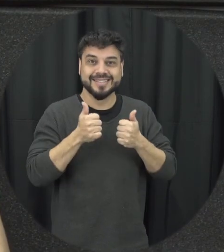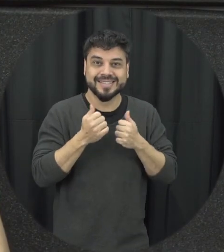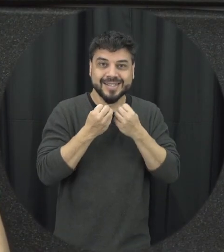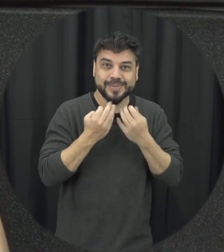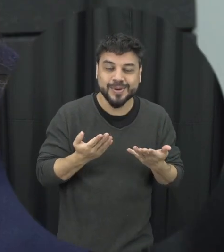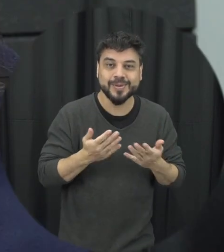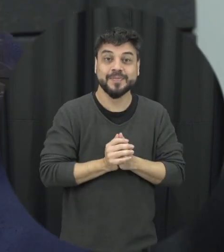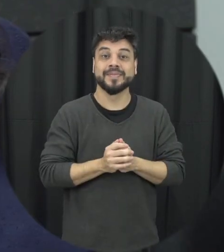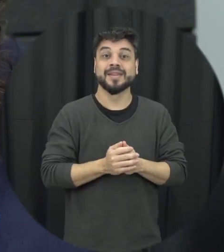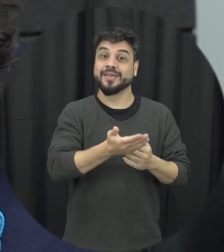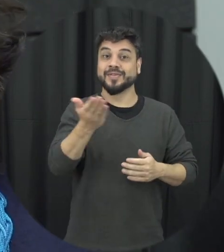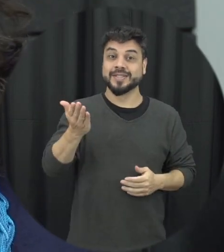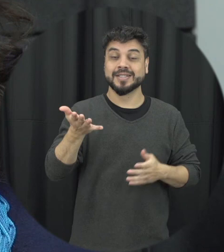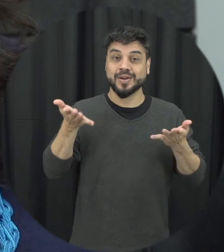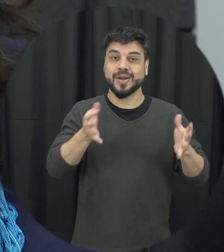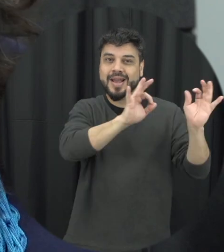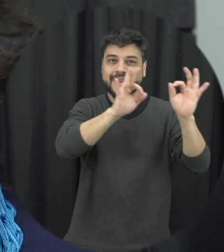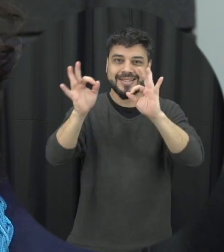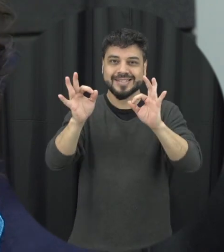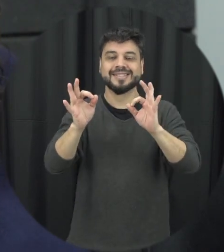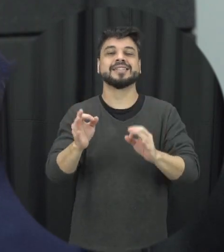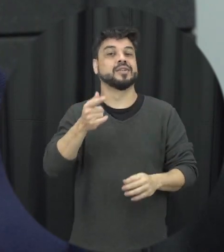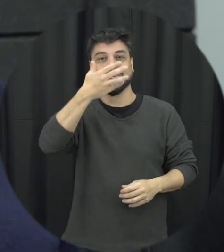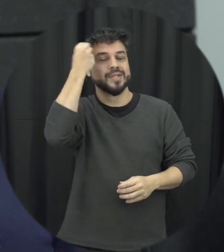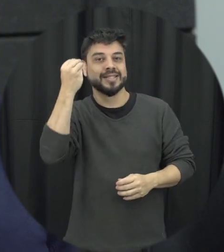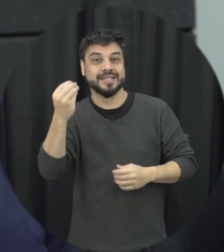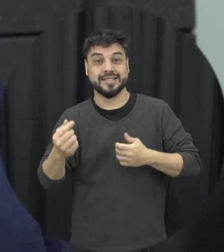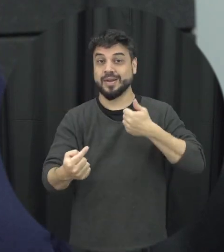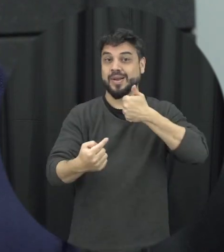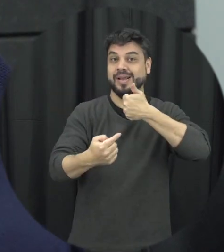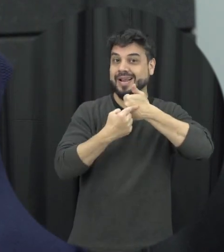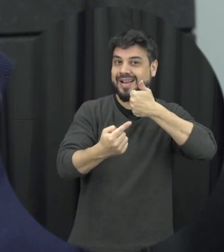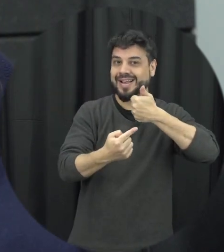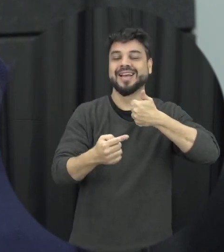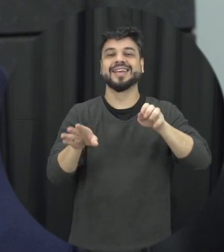mesmo e para você que está nos assistindo não esqueça de deixar o seu like e de se inscrever